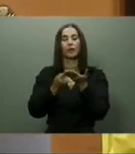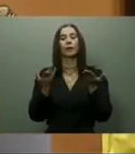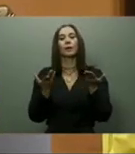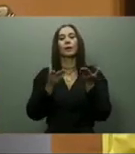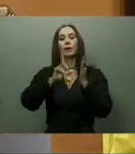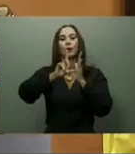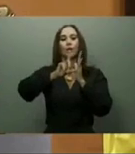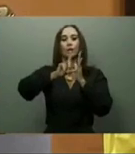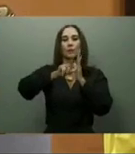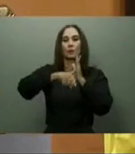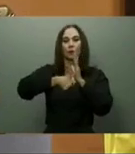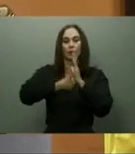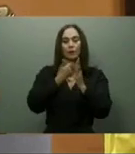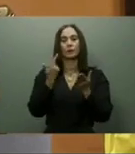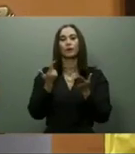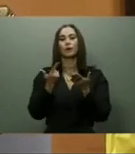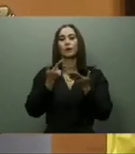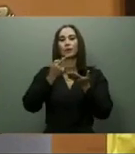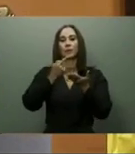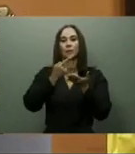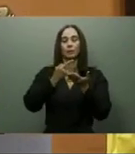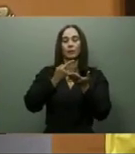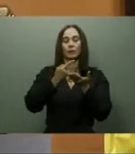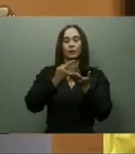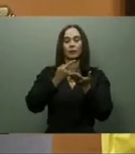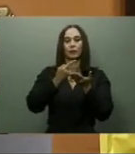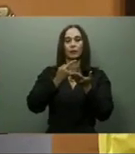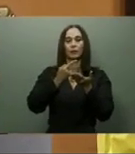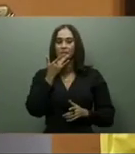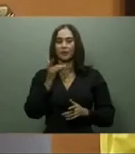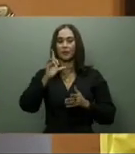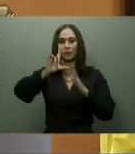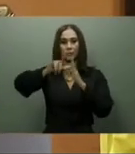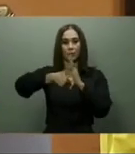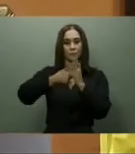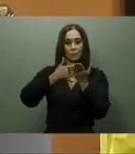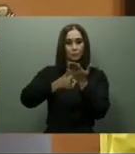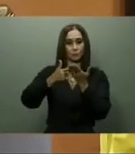San José de Ocoa-Rancho Arriba con una inversión superior a los 53 millones de dólares.